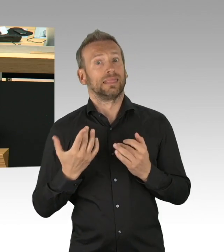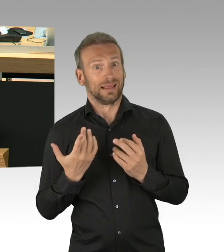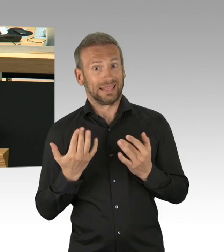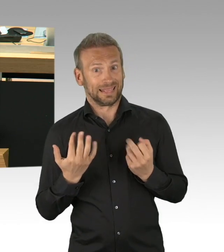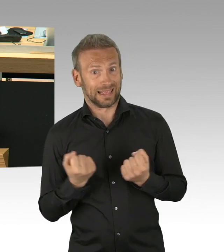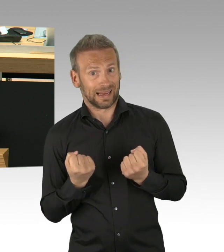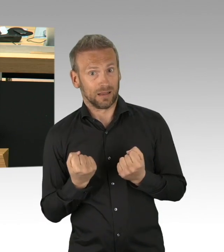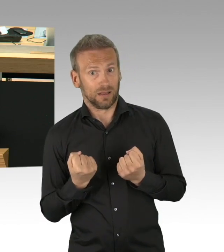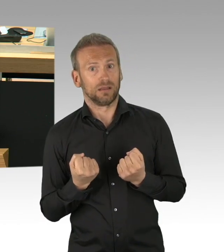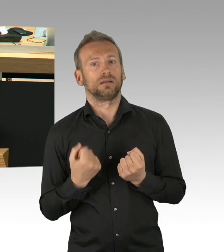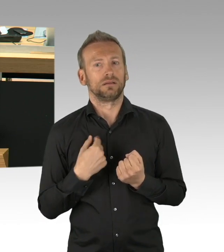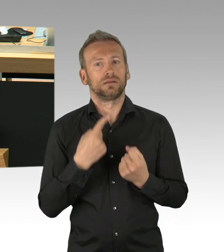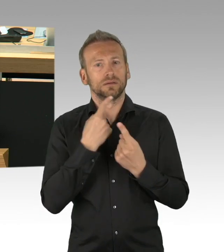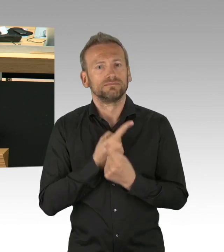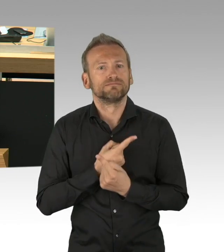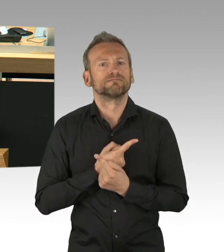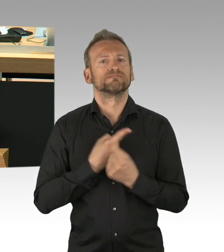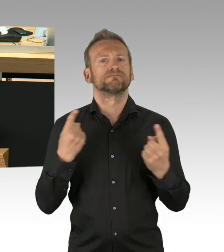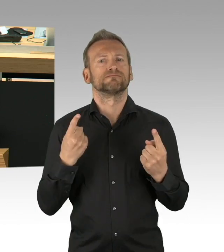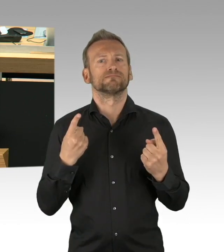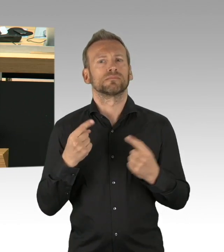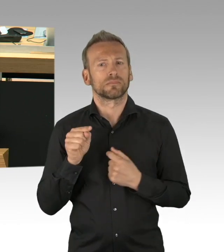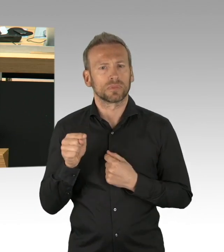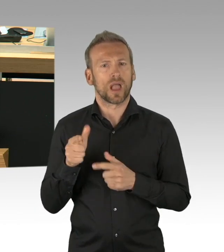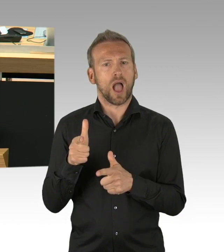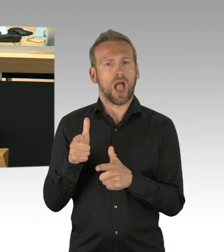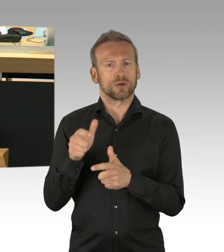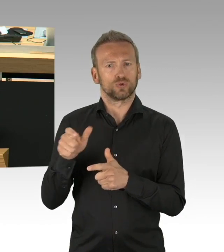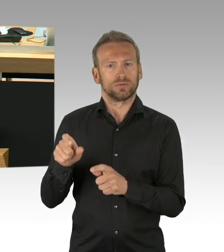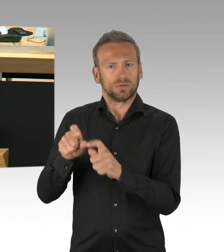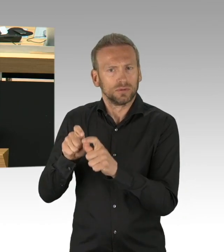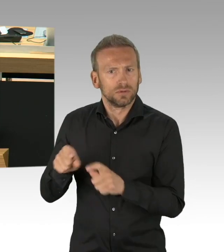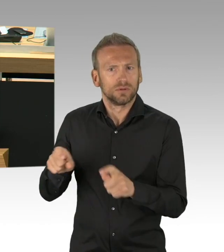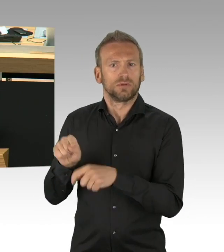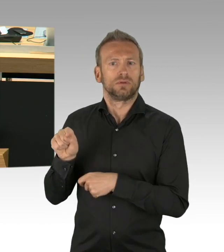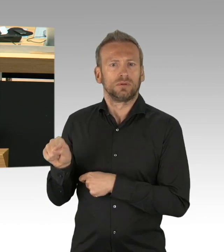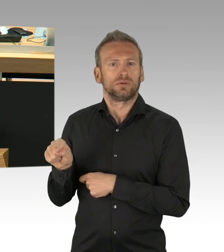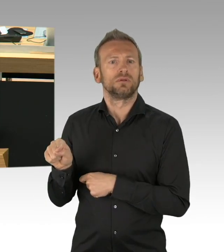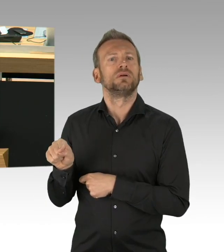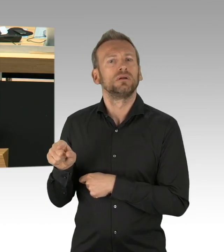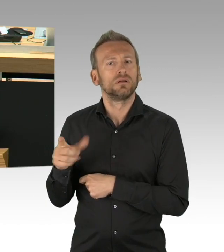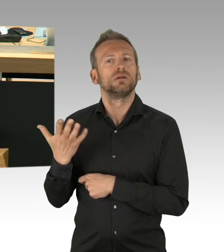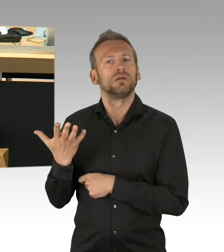und diese hauptsächlich durch die Judikative korrigiert wird. Das ist ein Zustand, den es so nicht geben kann,